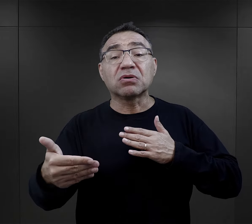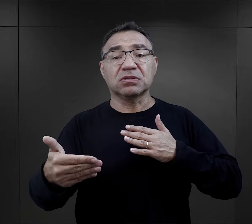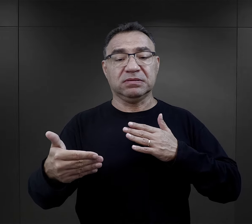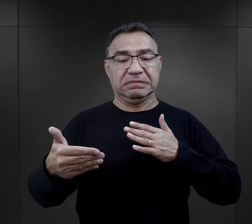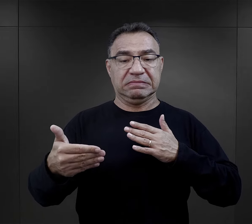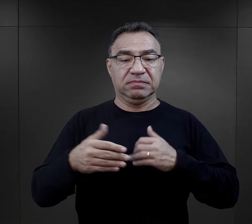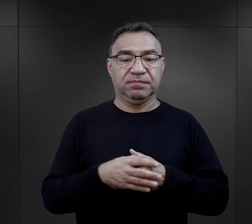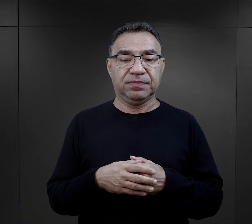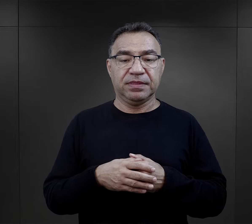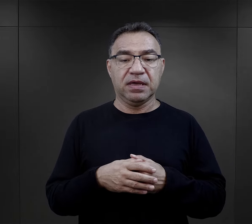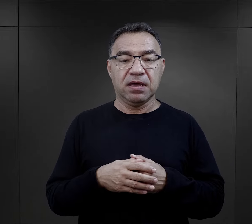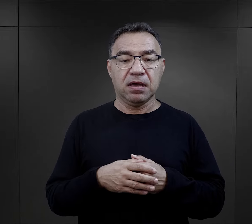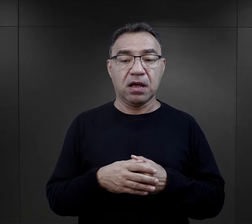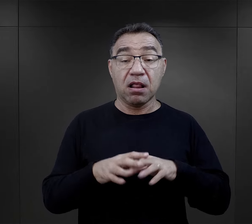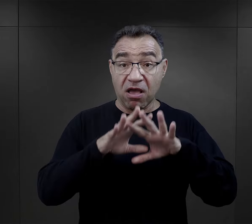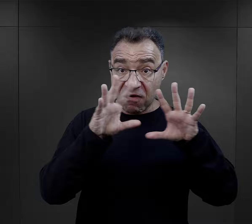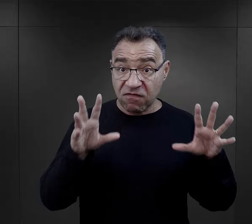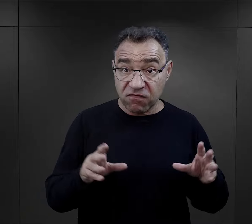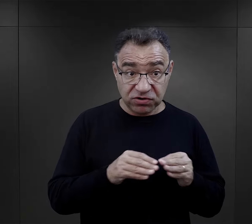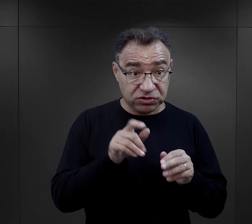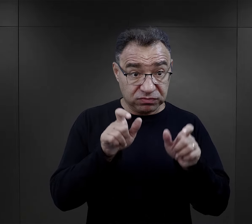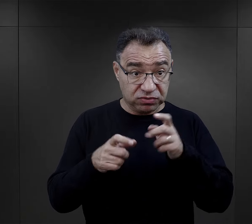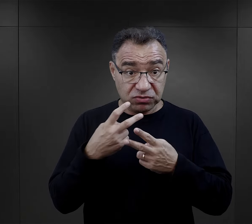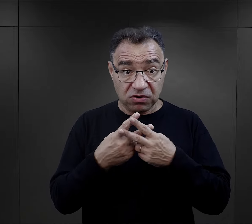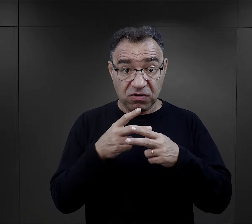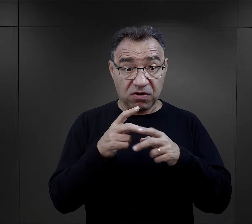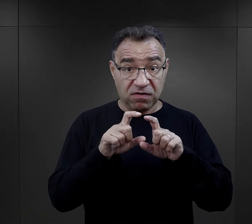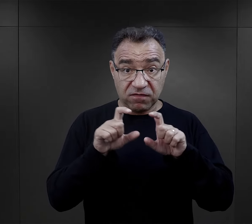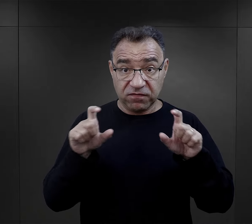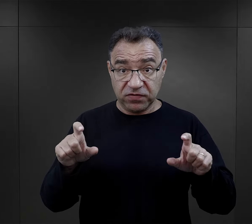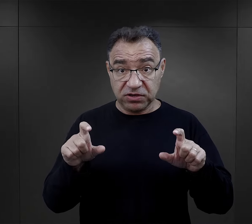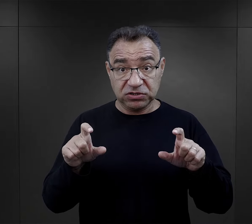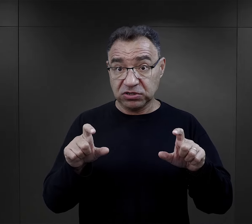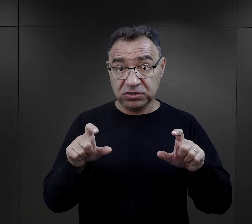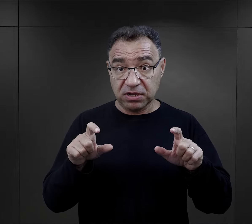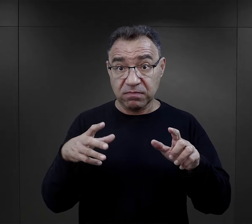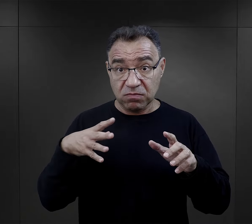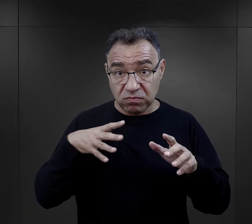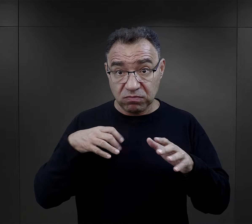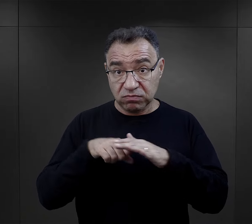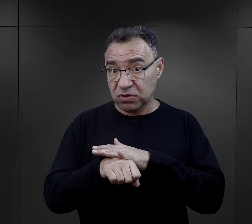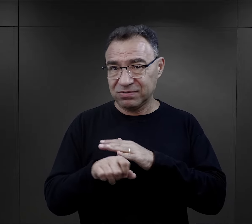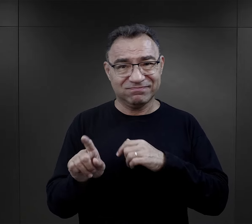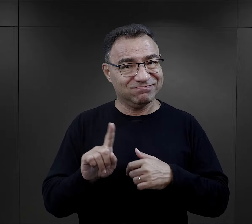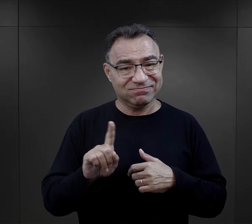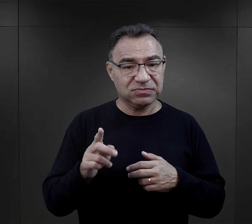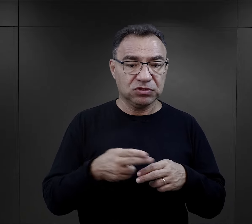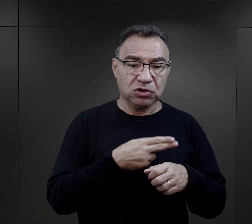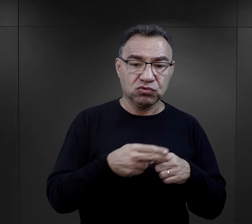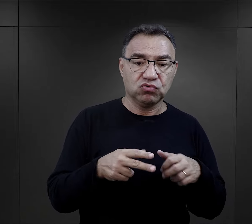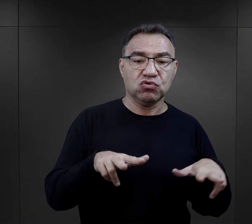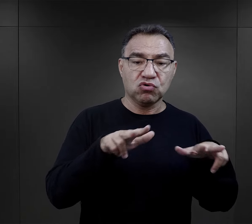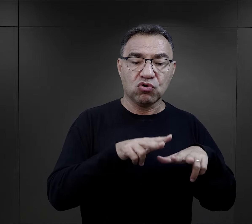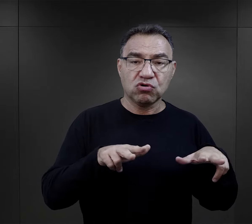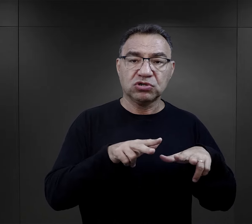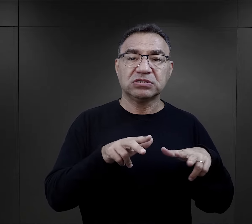No ale nie wszyscy przechodzili przez więzienia i śledztwa. Były przecież deportacje rodzin z Zamojszczyzny,